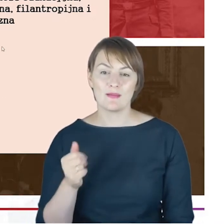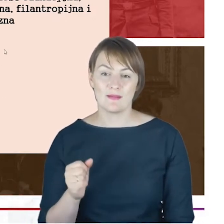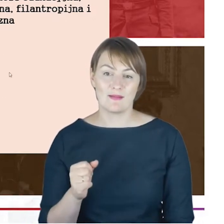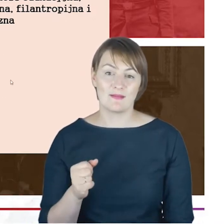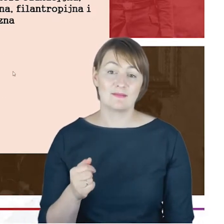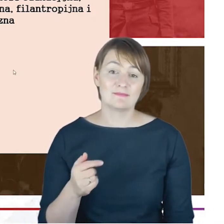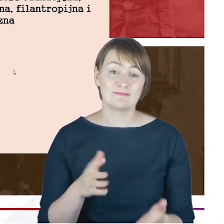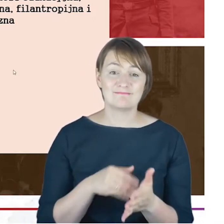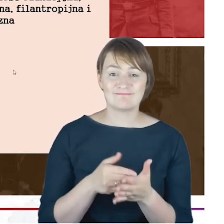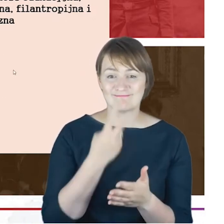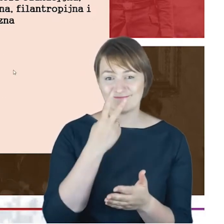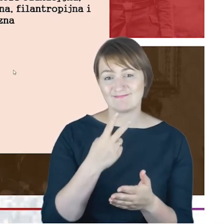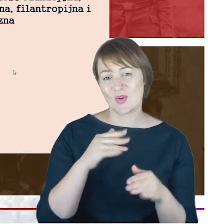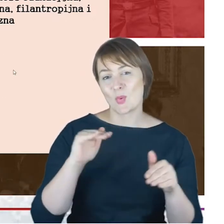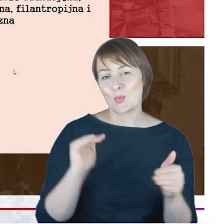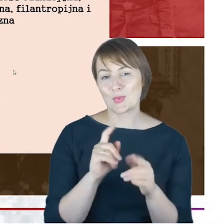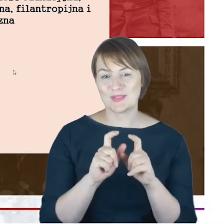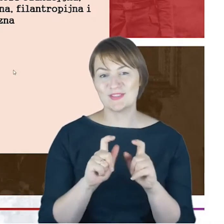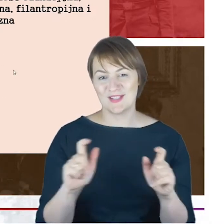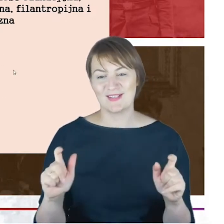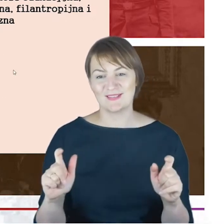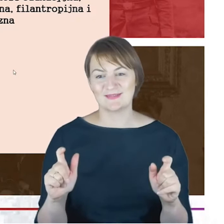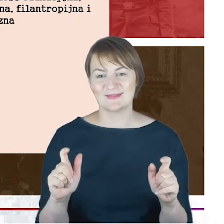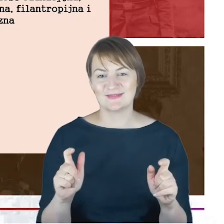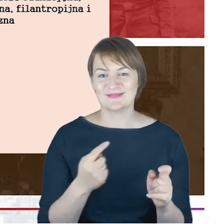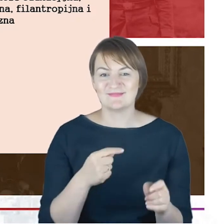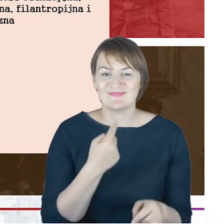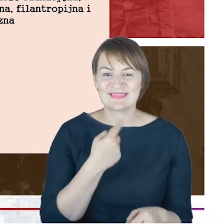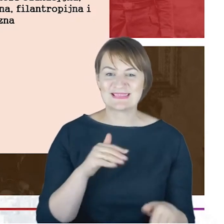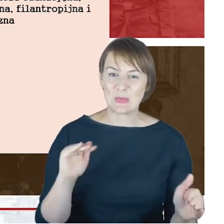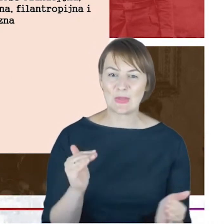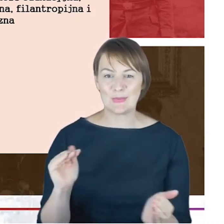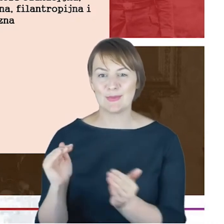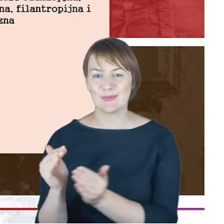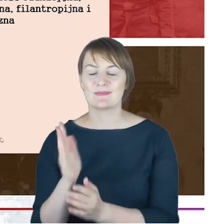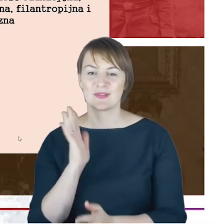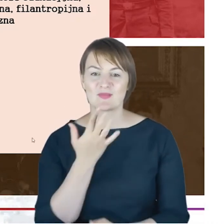już widzę Pana Profesora, więc wiem, że trzeba bardzo skracać, więc będę szybciutko teraz przebiegała,